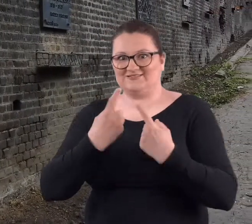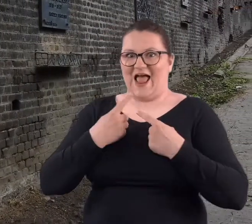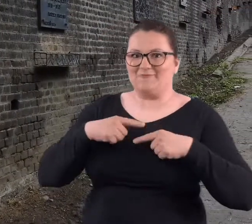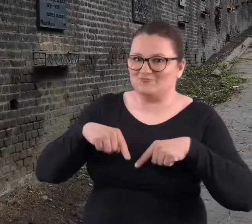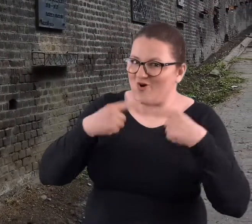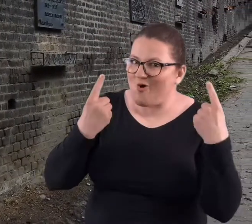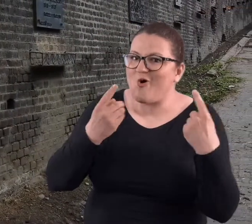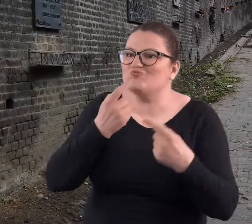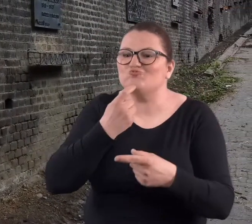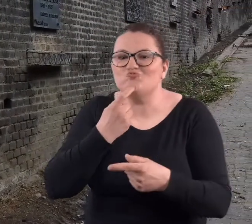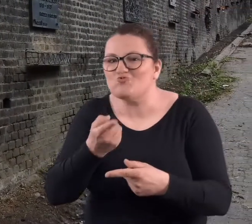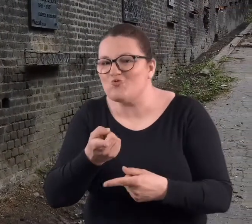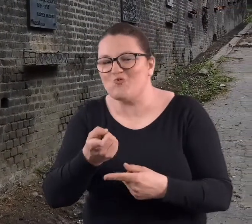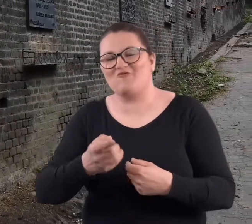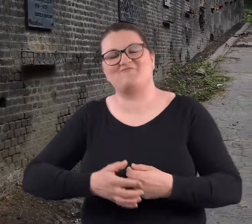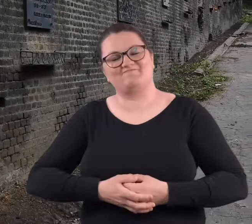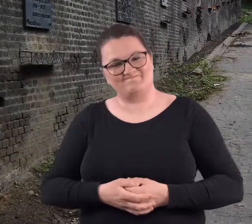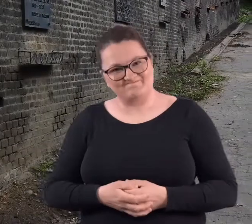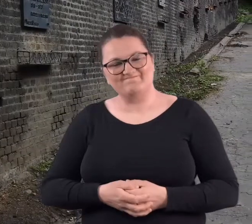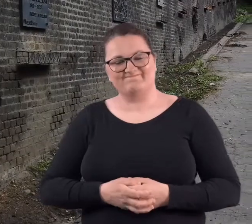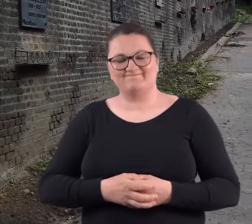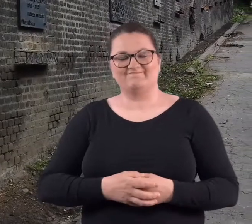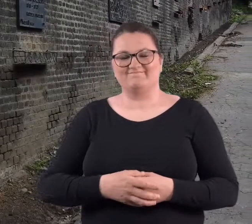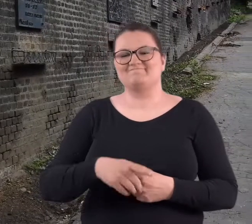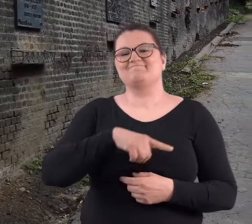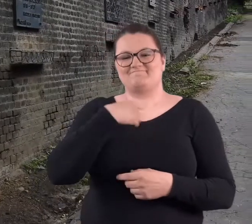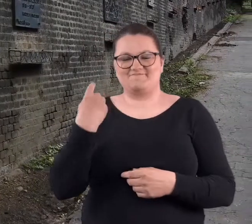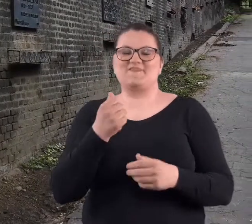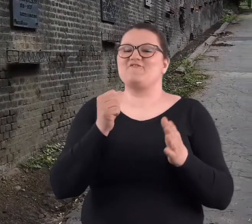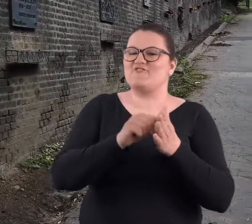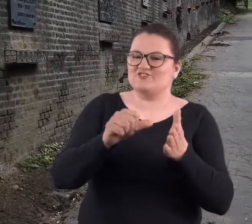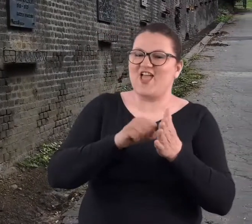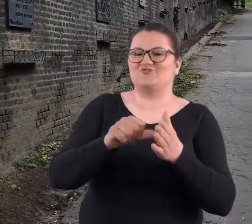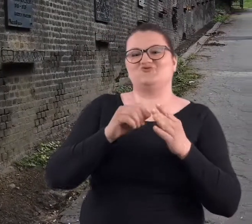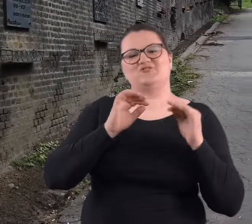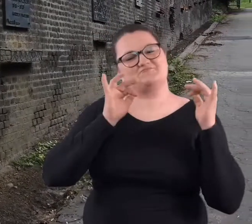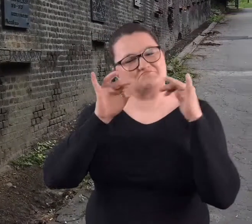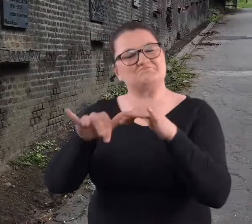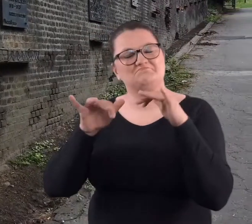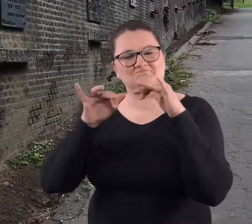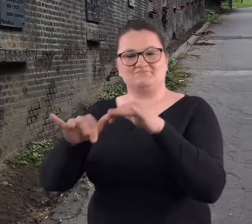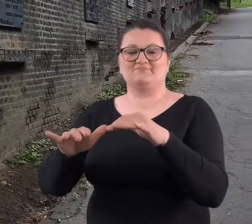zobaczyć co tam jest. No i nasze wycieczki kończyły